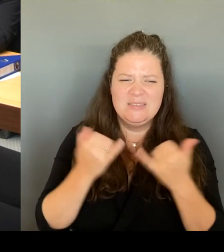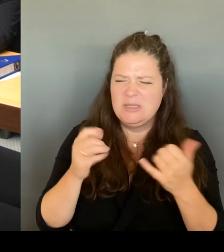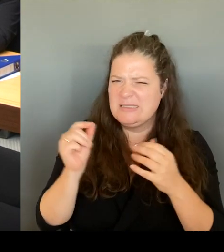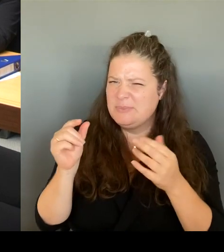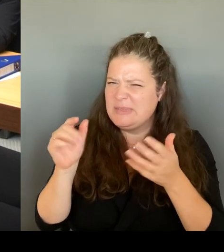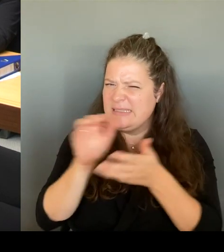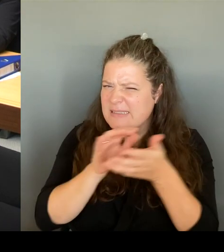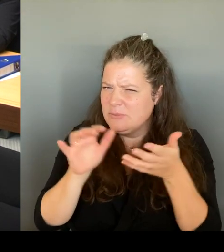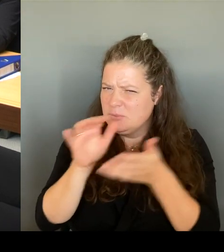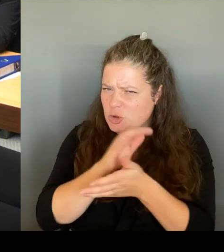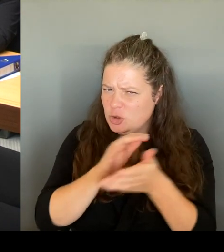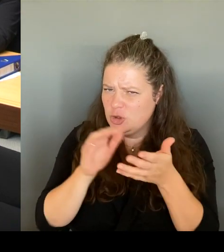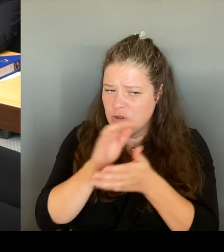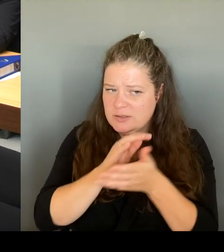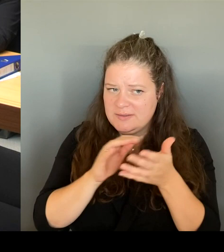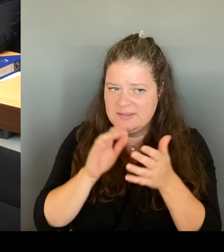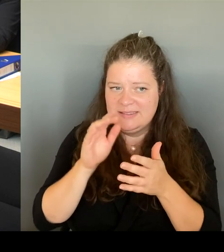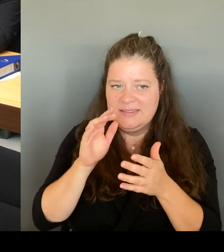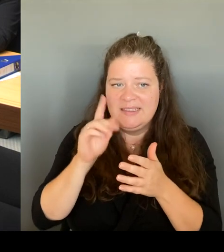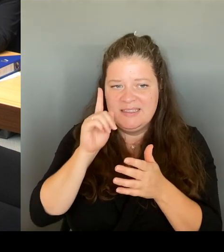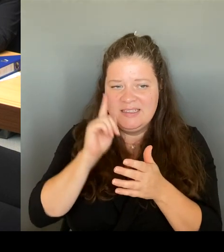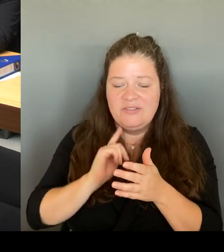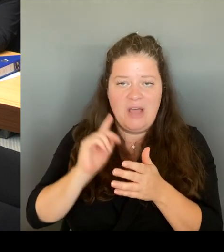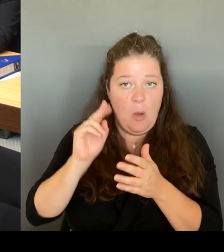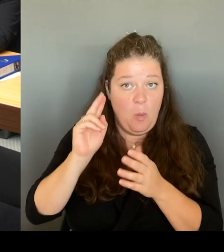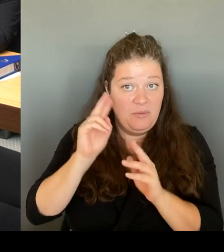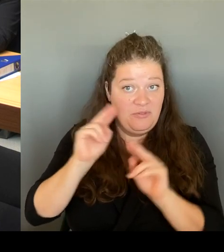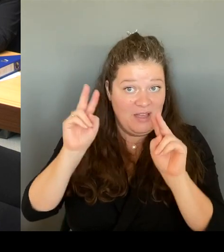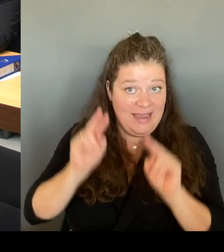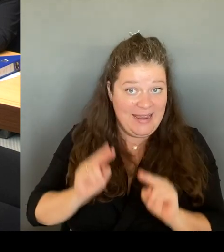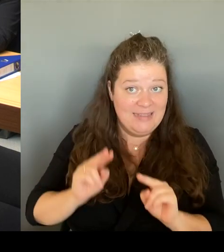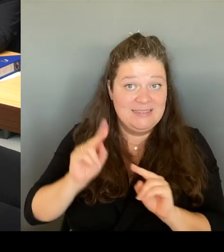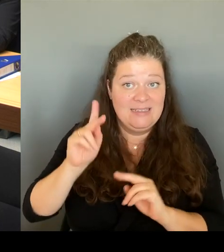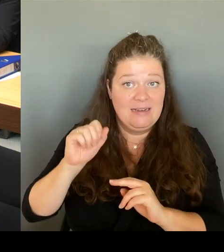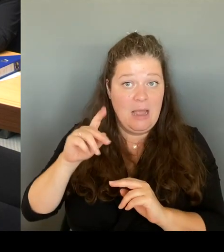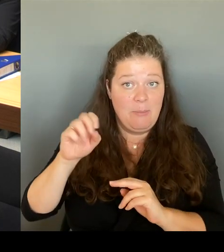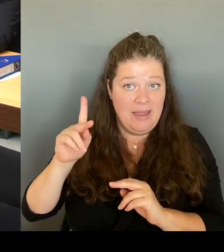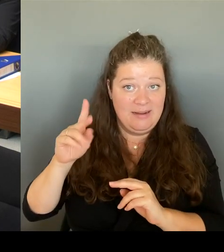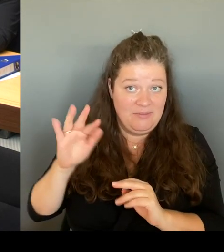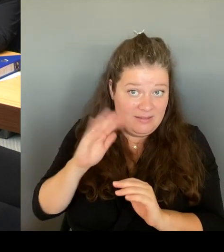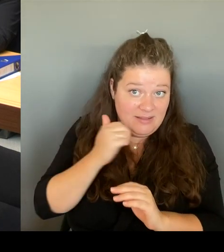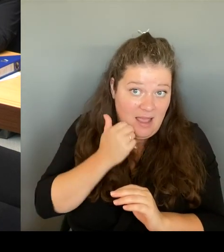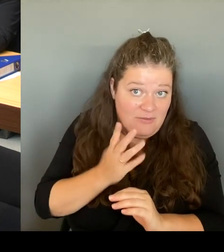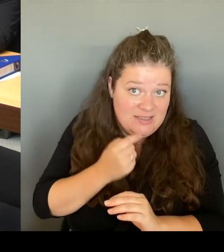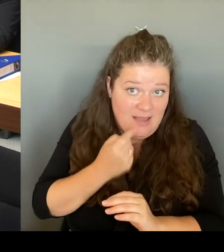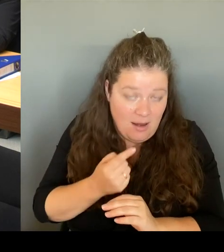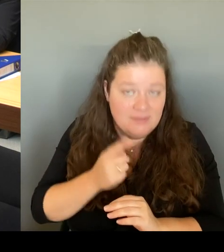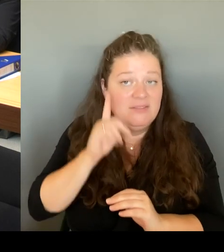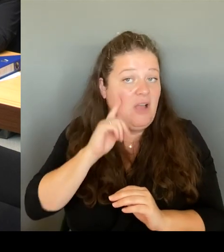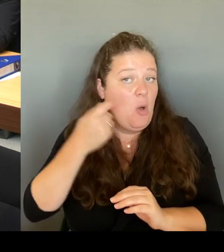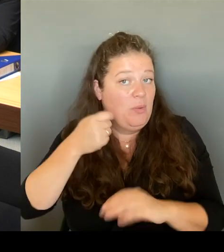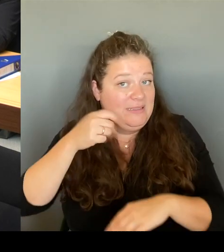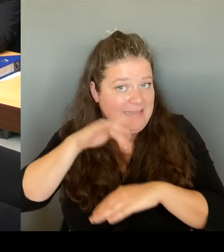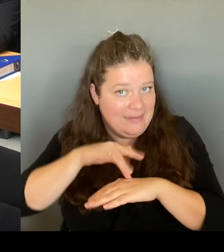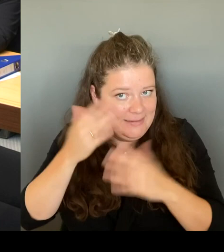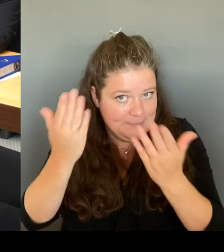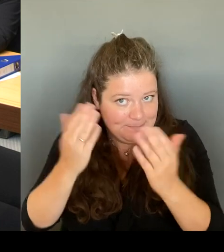jetzt mal so sage, Frau Präsidentin! Also wir werden natürlich auch mit dem Bezirk gemeinsam